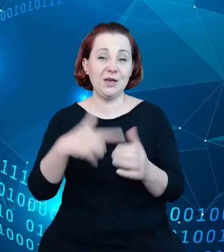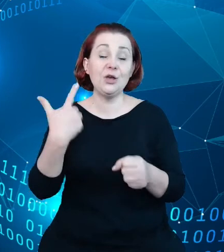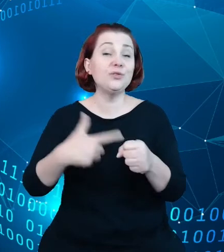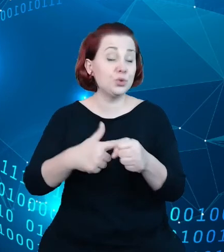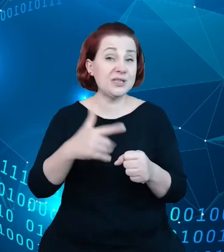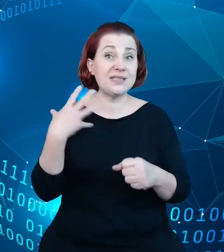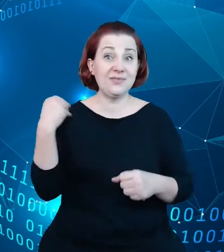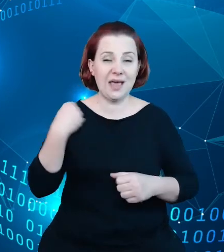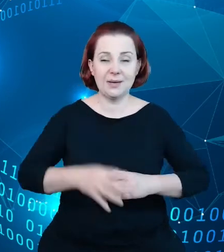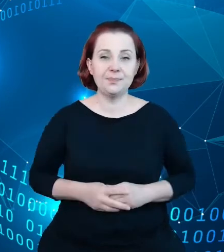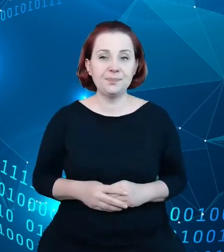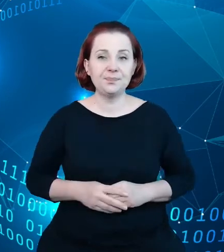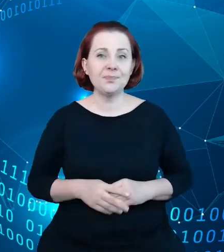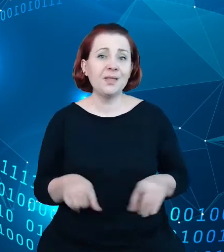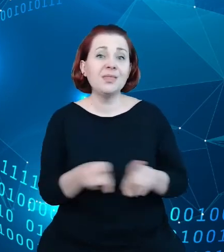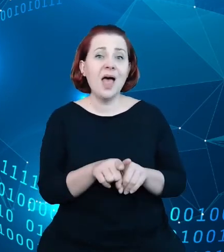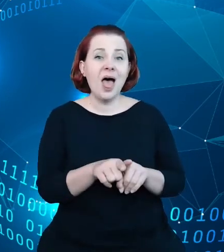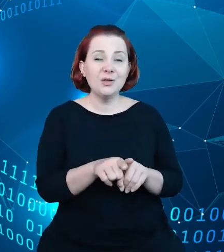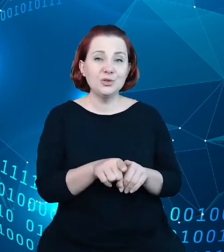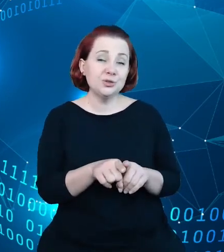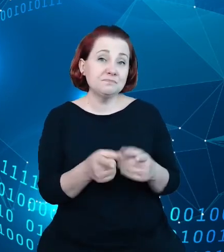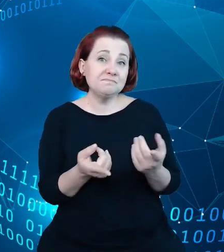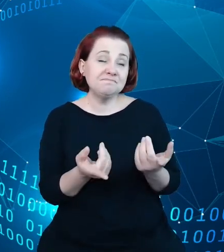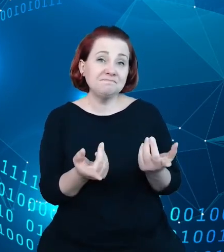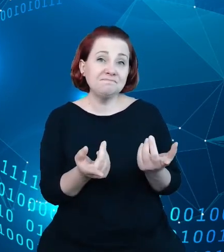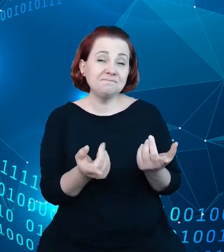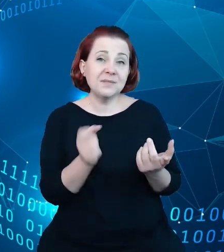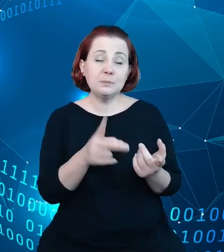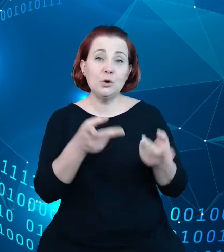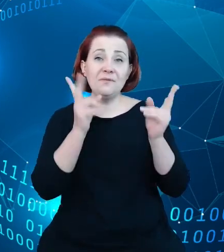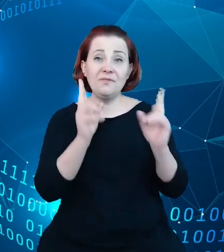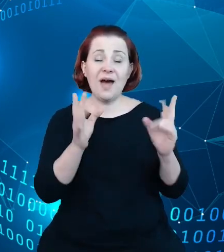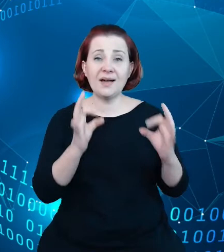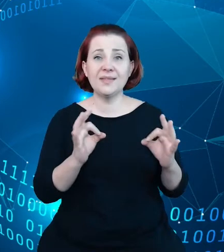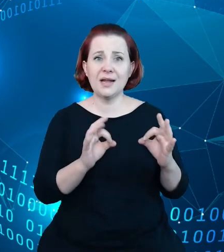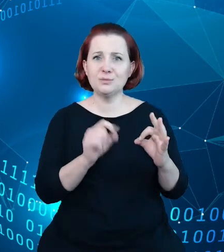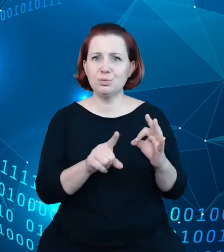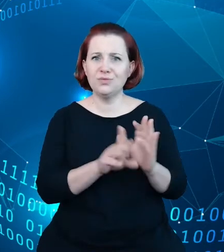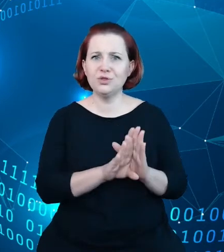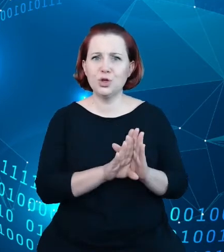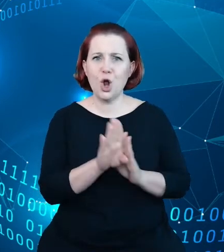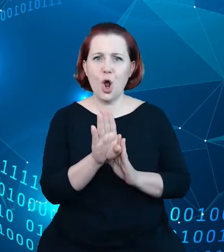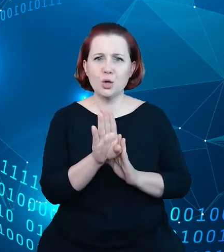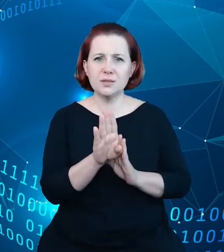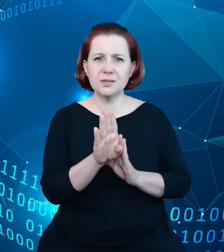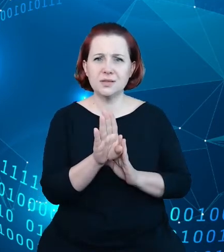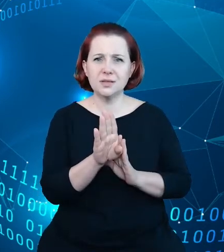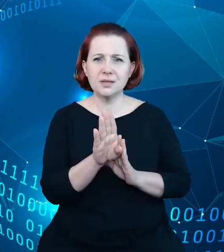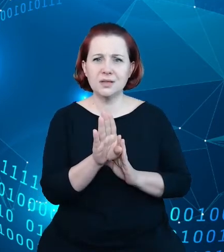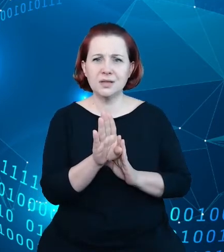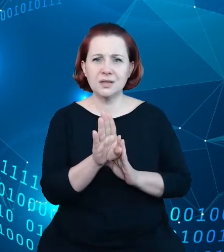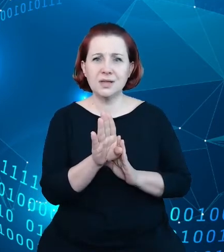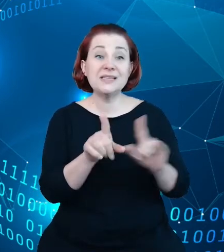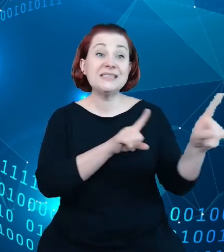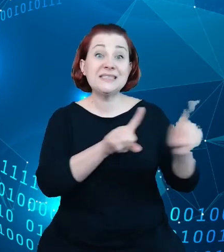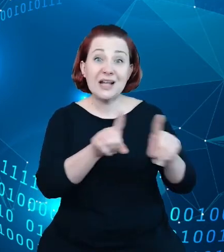jest znaczący wzrost znaczenia danych w gospodarce światowej